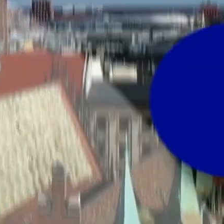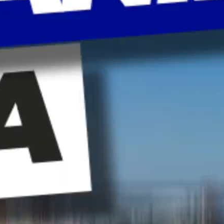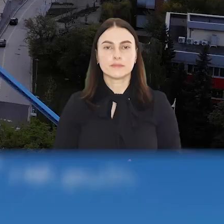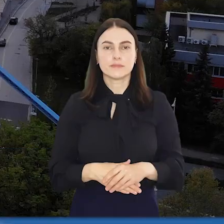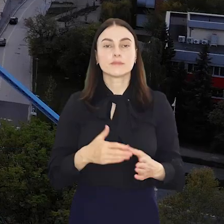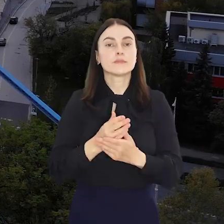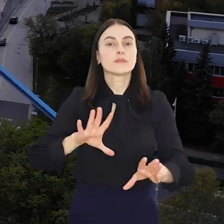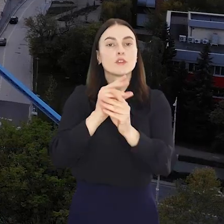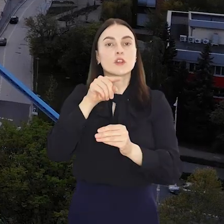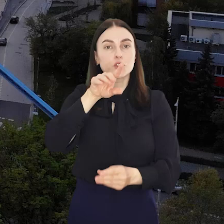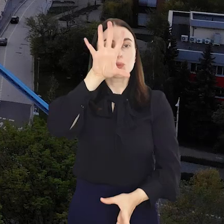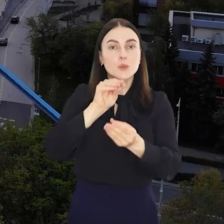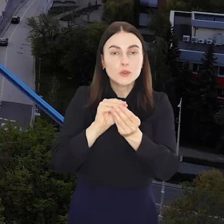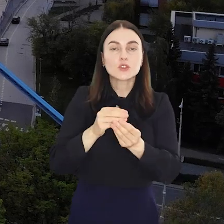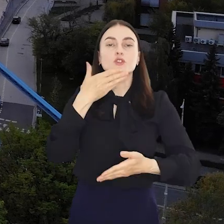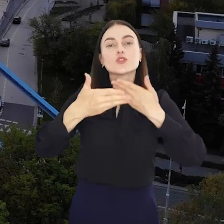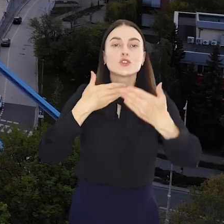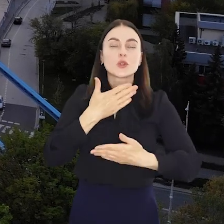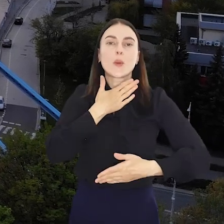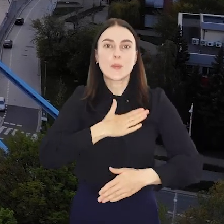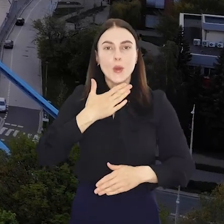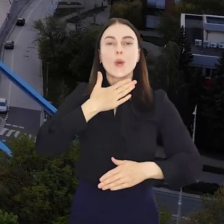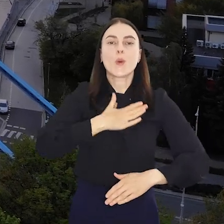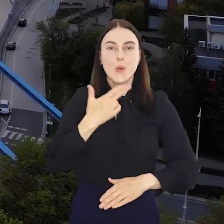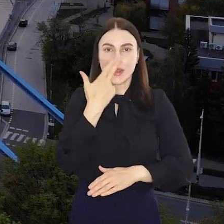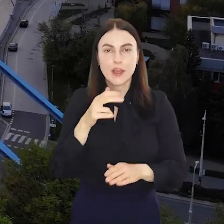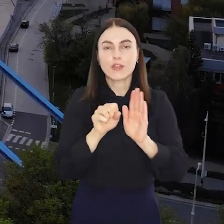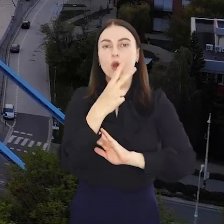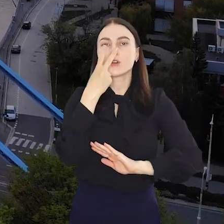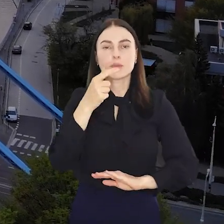I to wszystko w tym podsumowaniu. Życzymy miłego weekendu i do zobaczenia za tydzień.